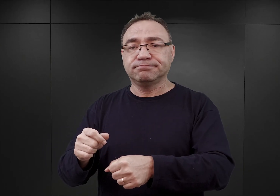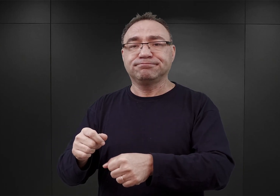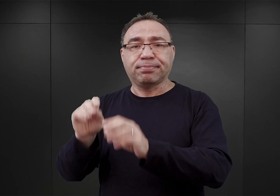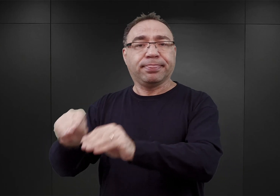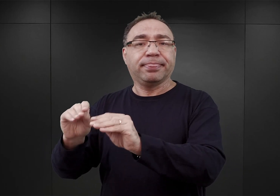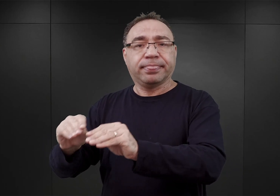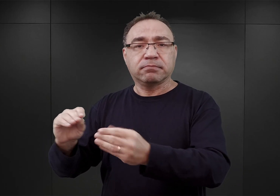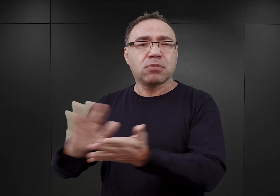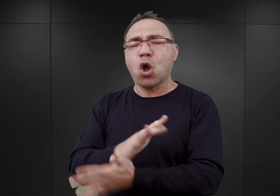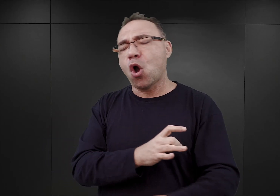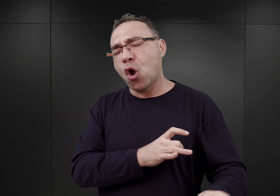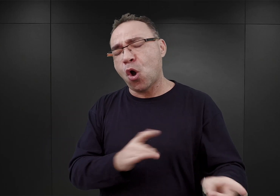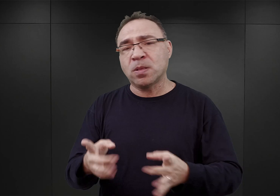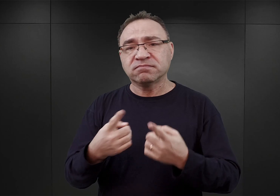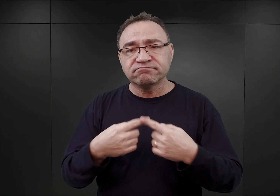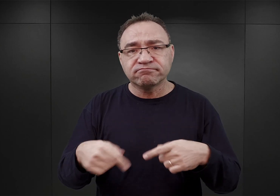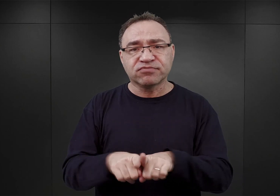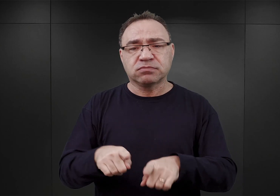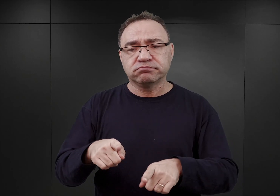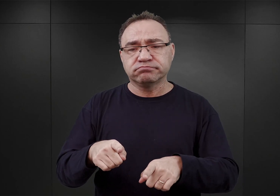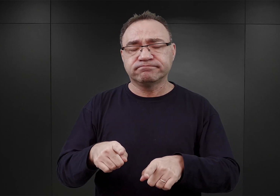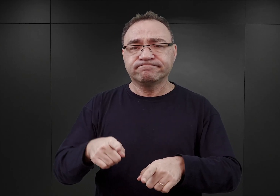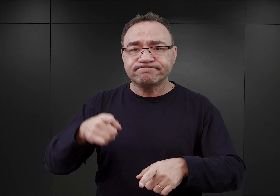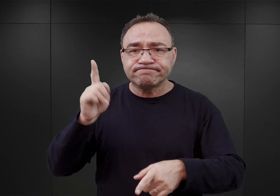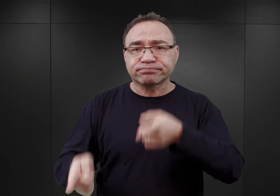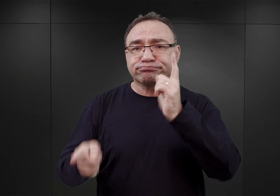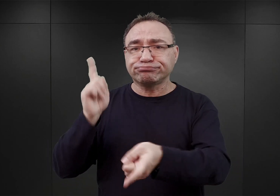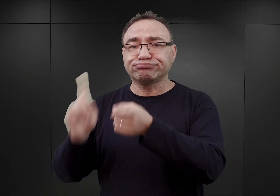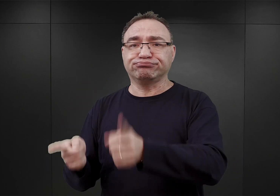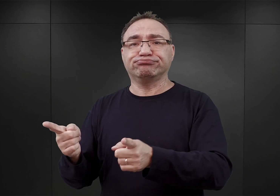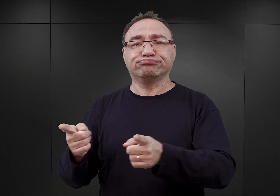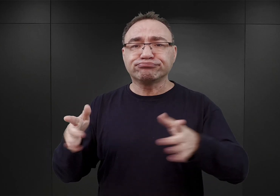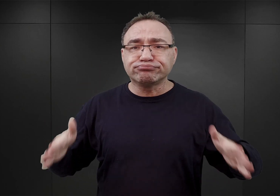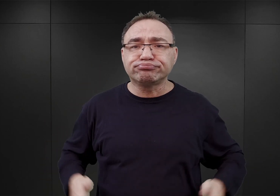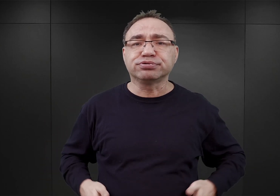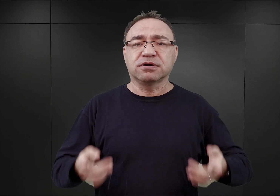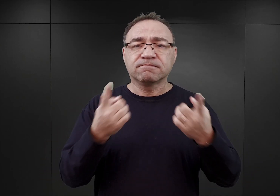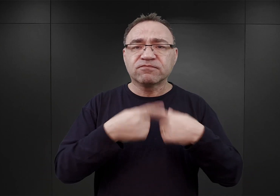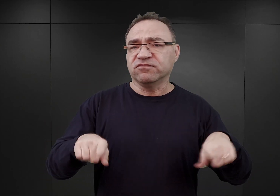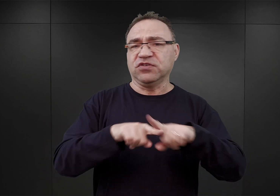natychmiast i bez zbędnej zwłoki wykonywać wszelkie, wszelkie, najbardziej nawet absurdalne rozkazy.